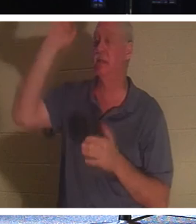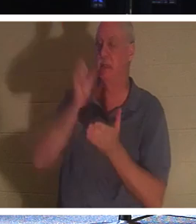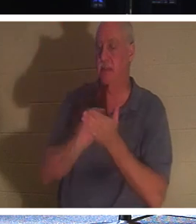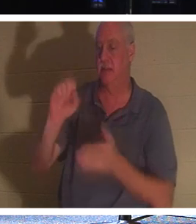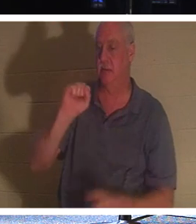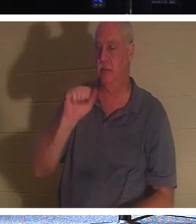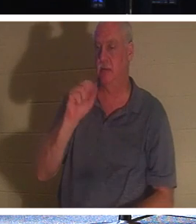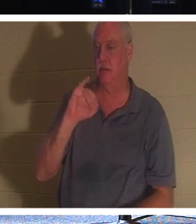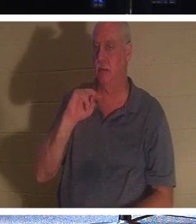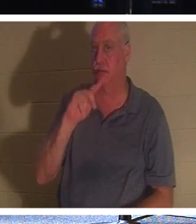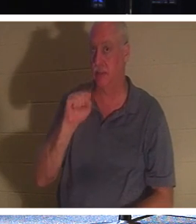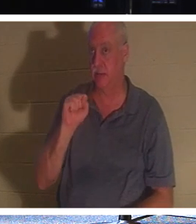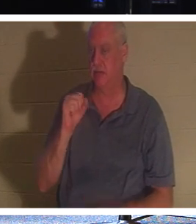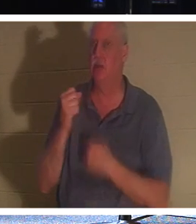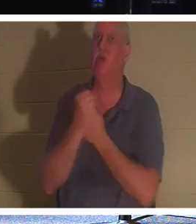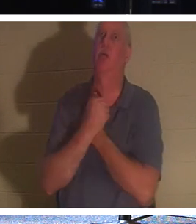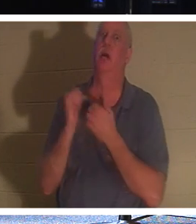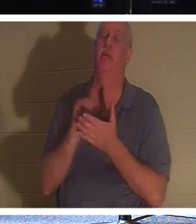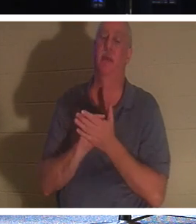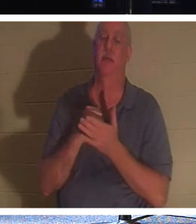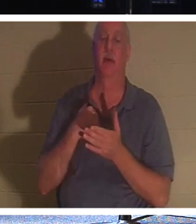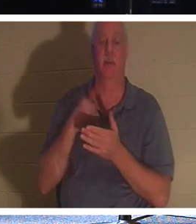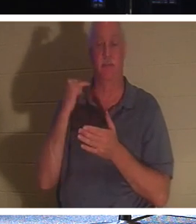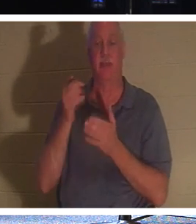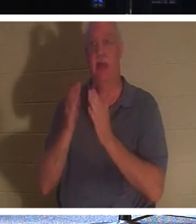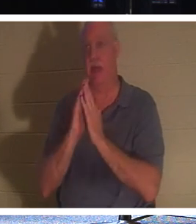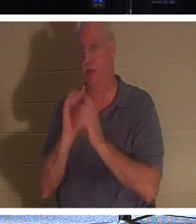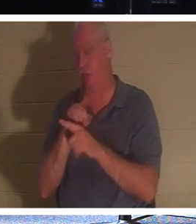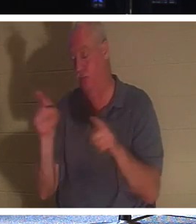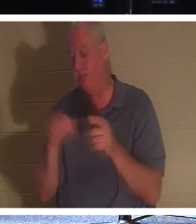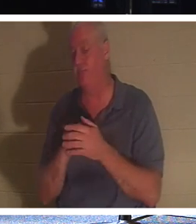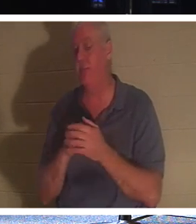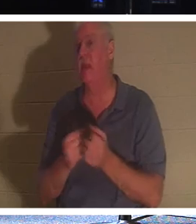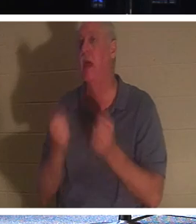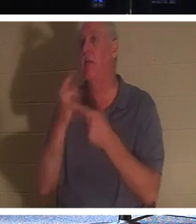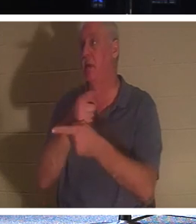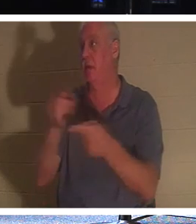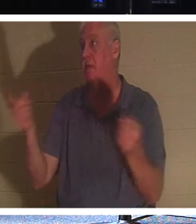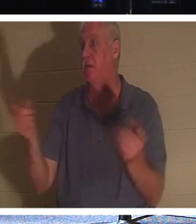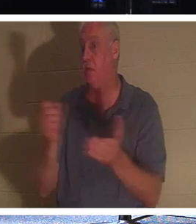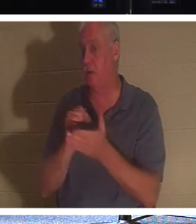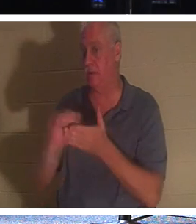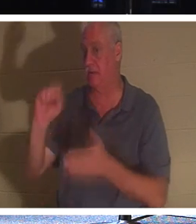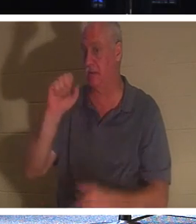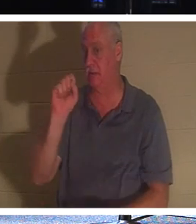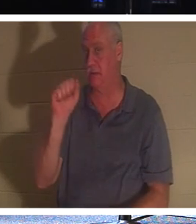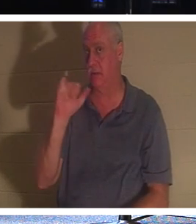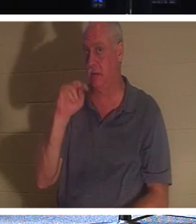！さて、ここにいるあなた方のうち何人が聖人ですかと尋ねたら、手を挙げる人は多くないでしょう